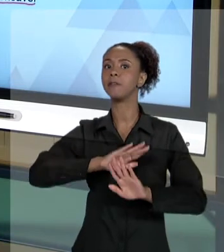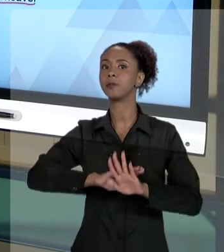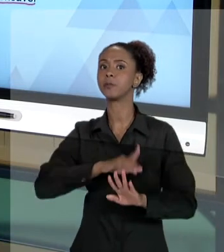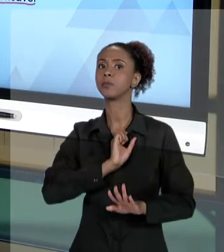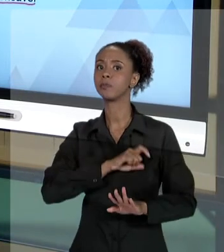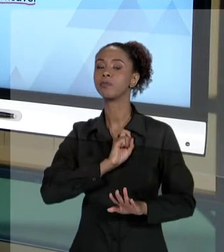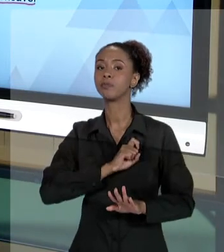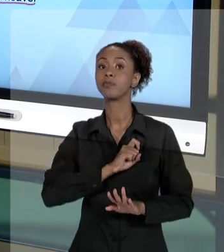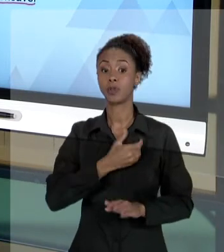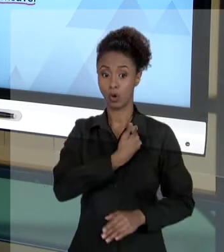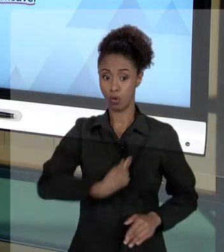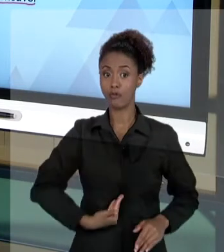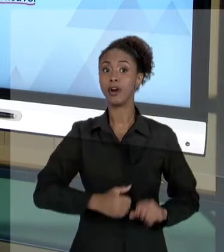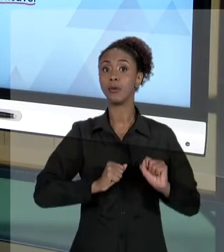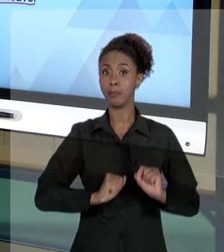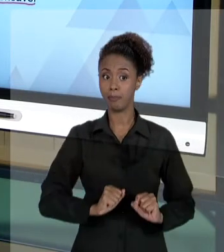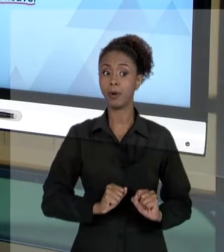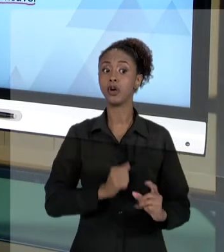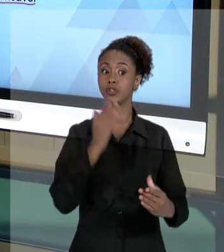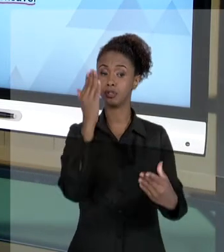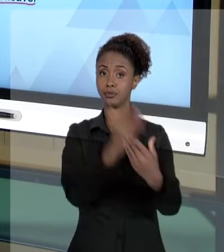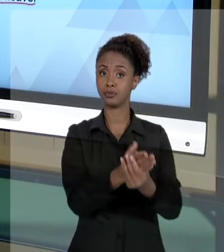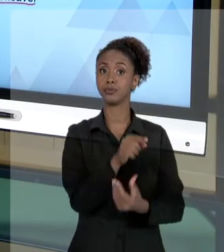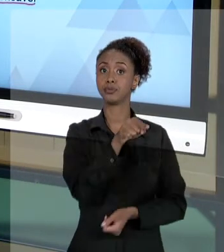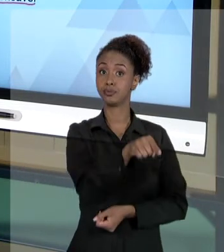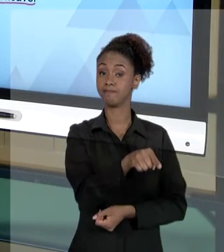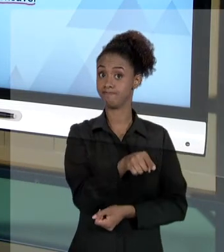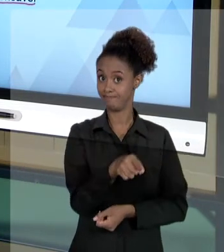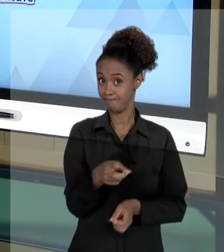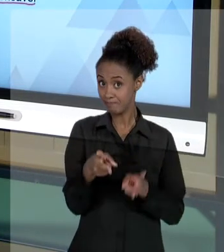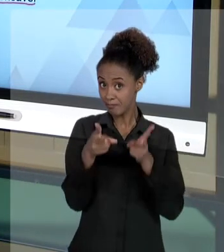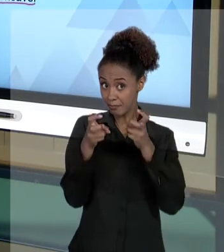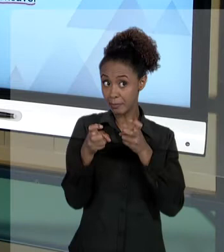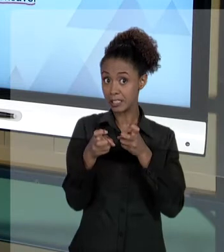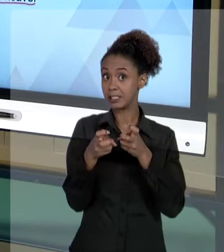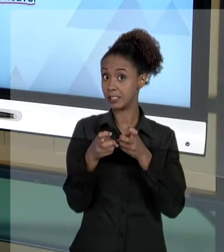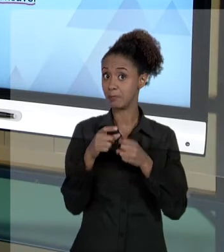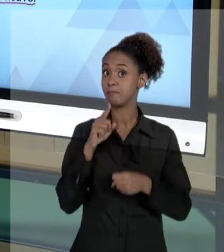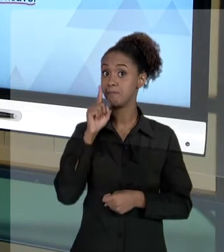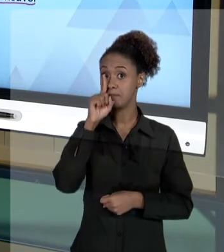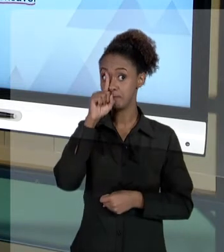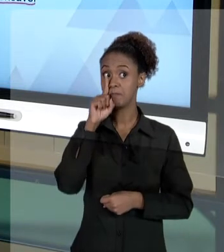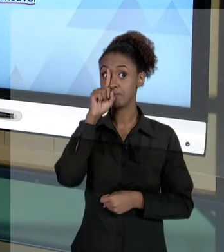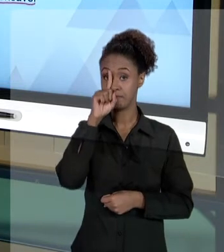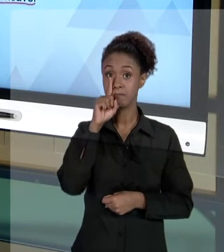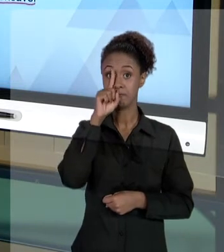PERCEBAM A GRAVIDADE DO QUE PODE ACONTECER AO GESTOR PÚBLICO. ENTÃO, QUANDO A GENTE FALA SOBRE